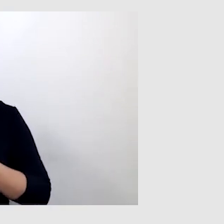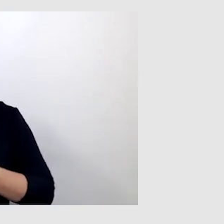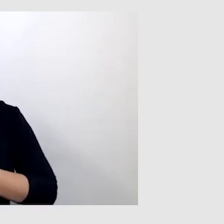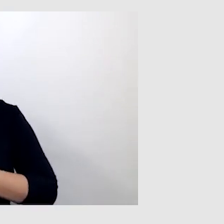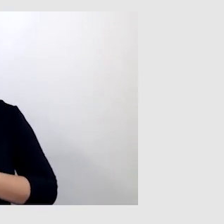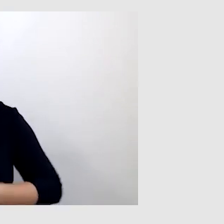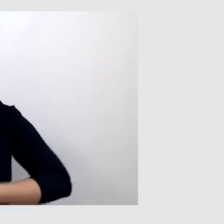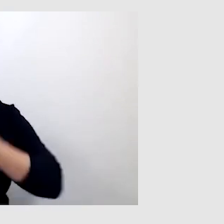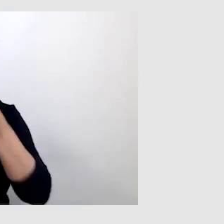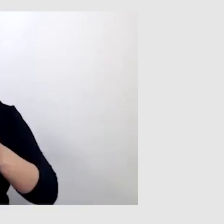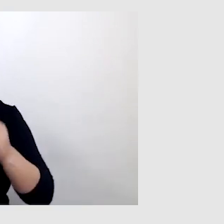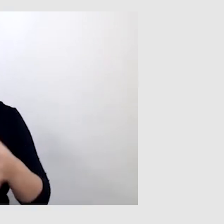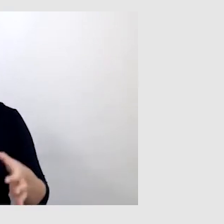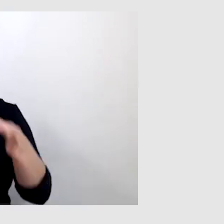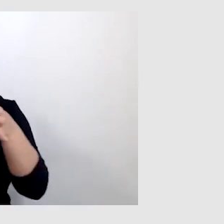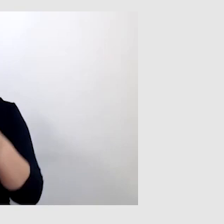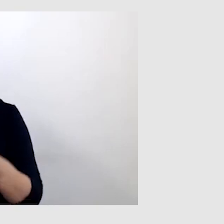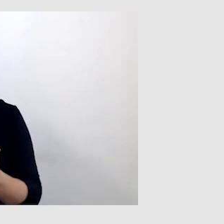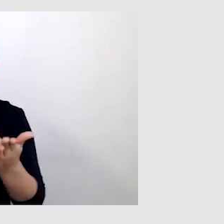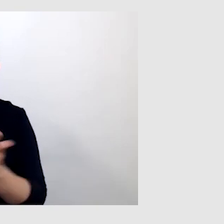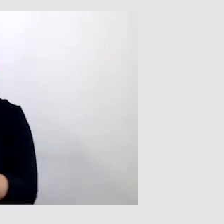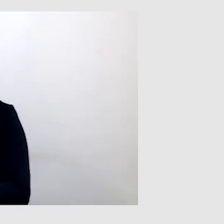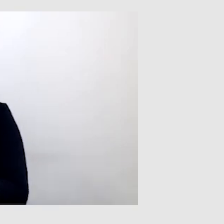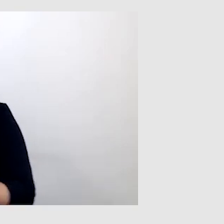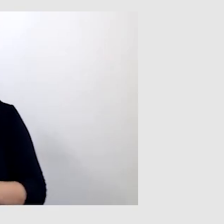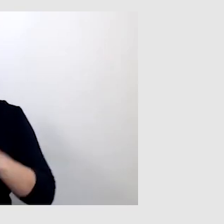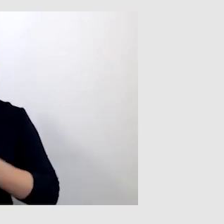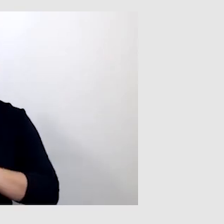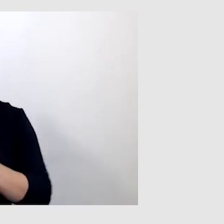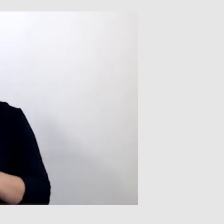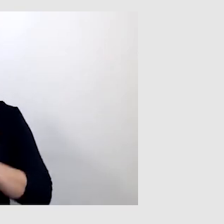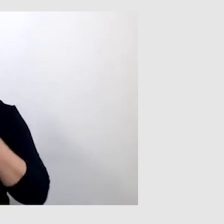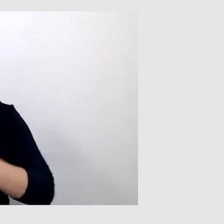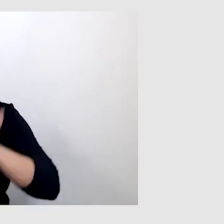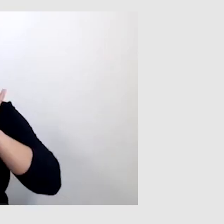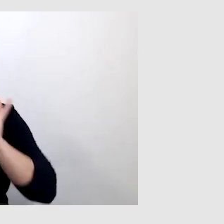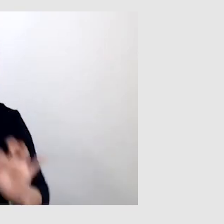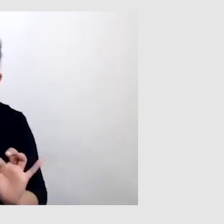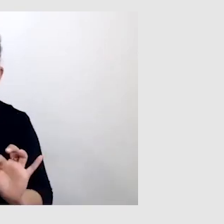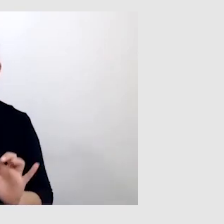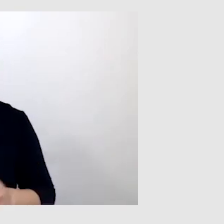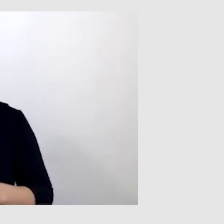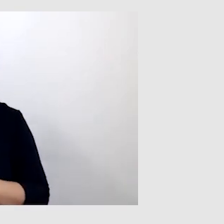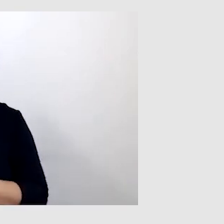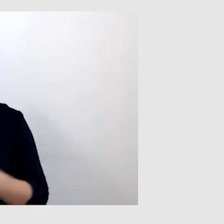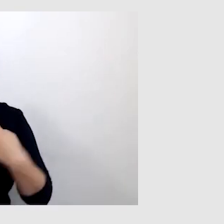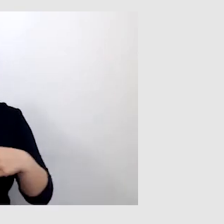jak łączyć te usługi i w jaki sposób zrobić to dobrze, by napisy nie były opóźnione.